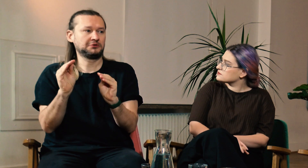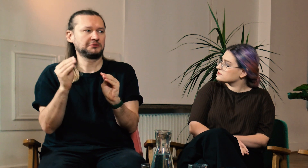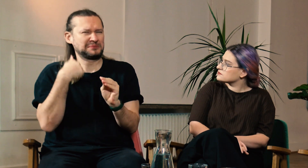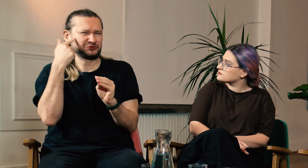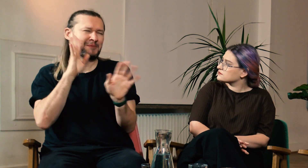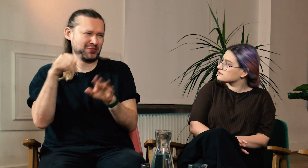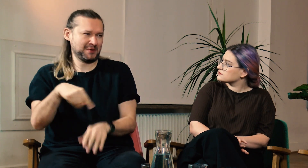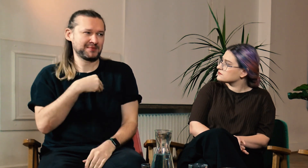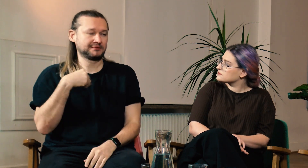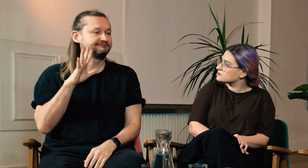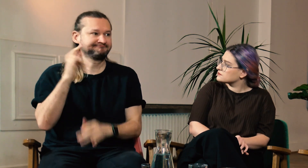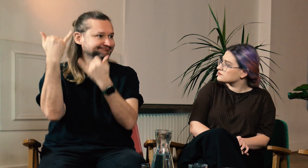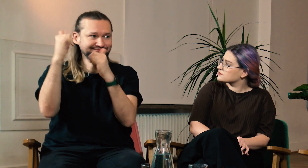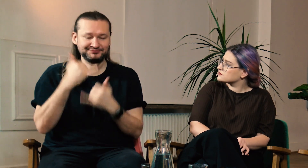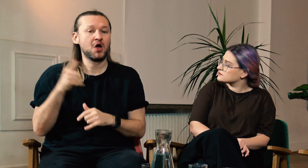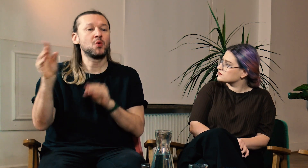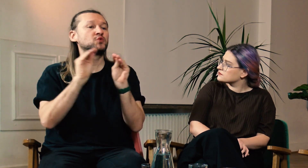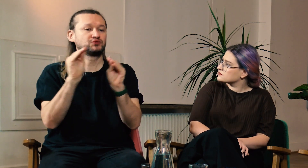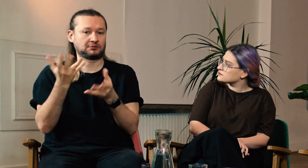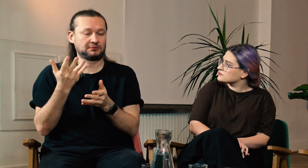Myślałem, że wygląda to tak jak w Polsce, ale jest zupełnie inaczej.